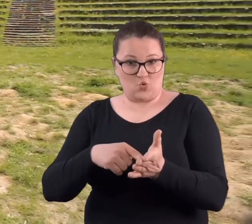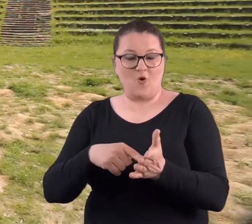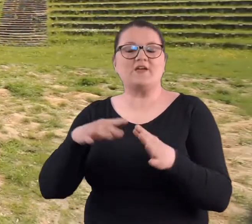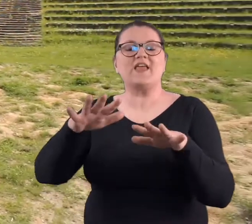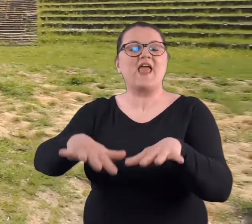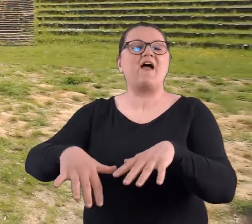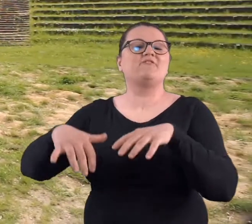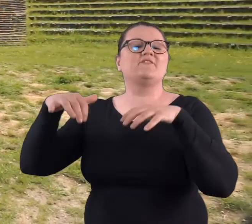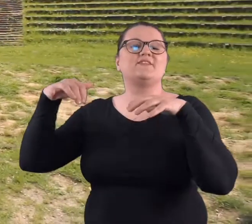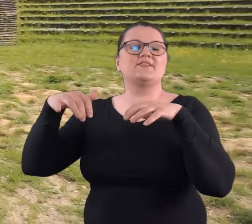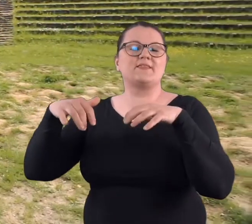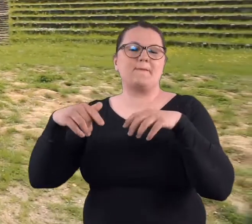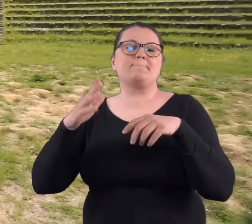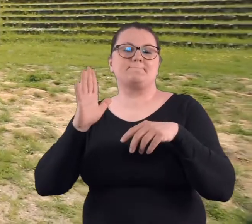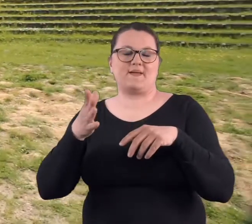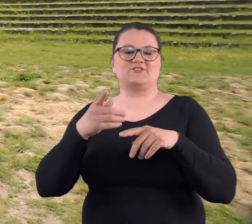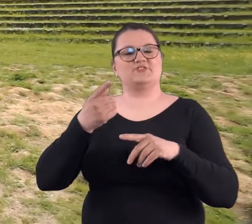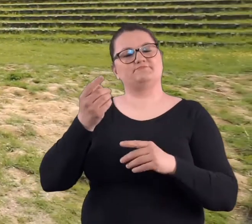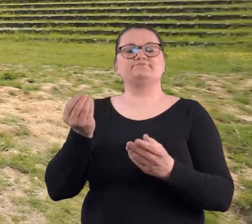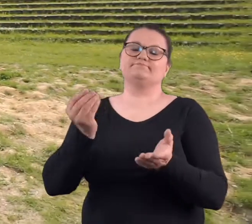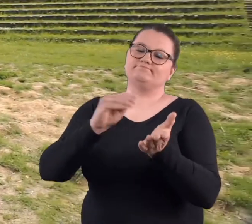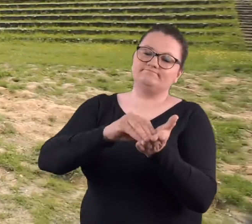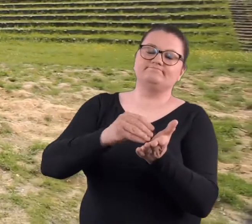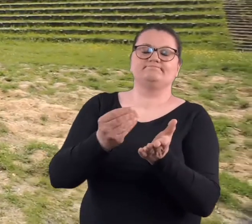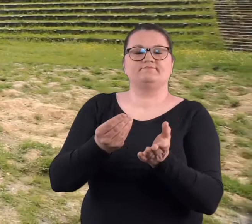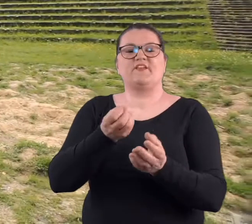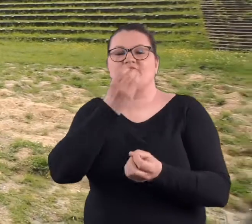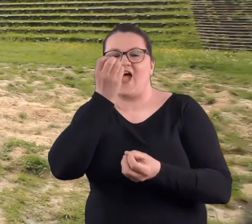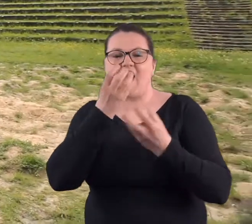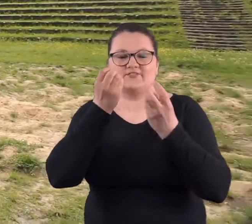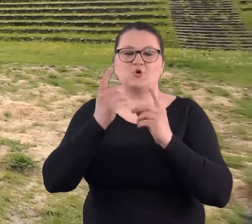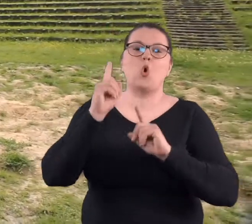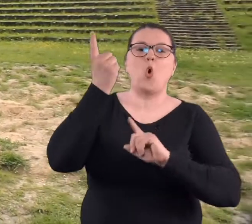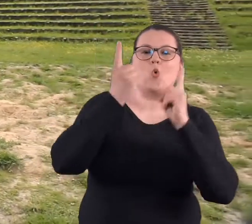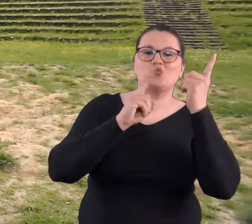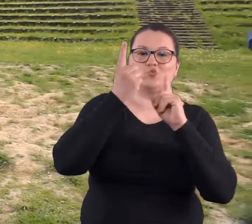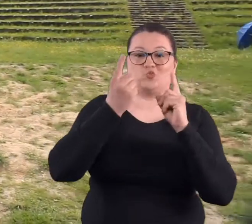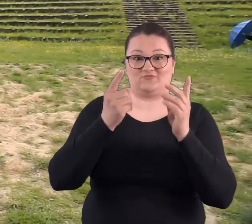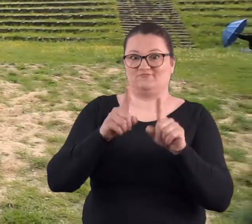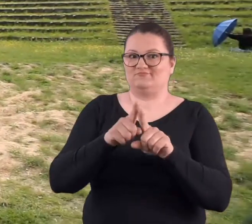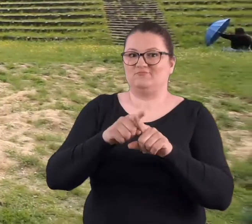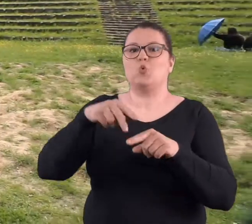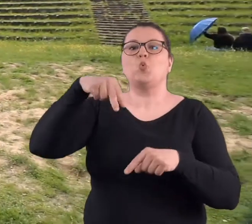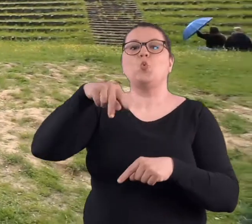amfiteatru i amfiteatr ma być ogrodem kwiatowym i mają stać